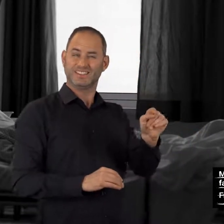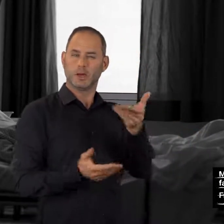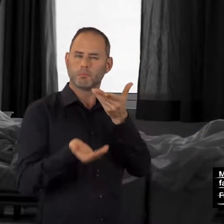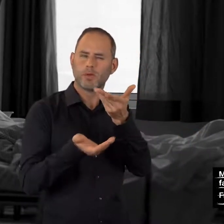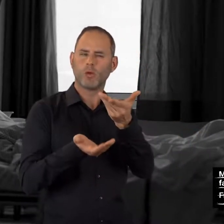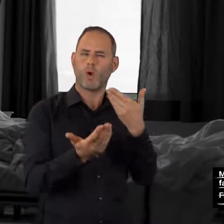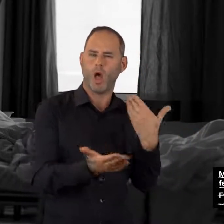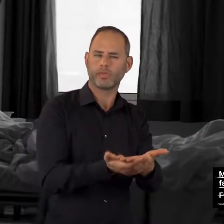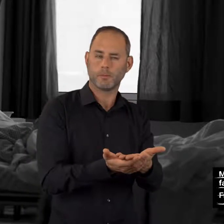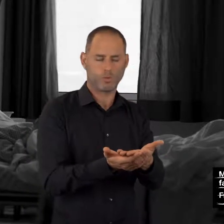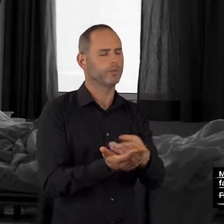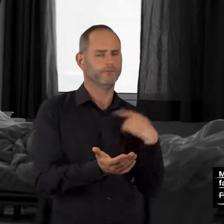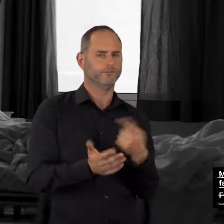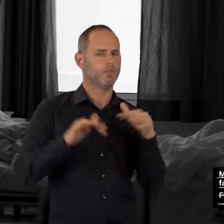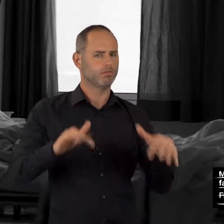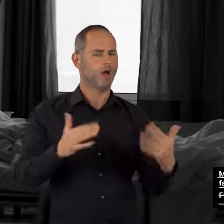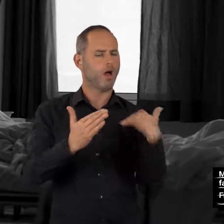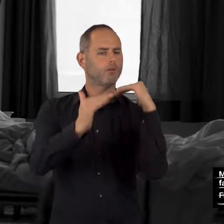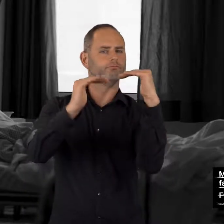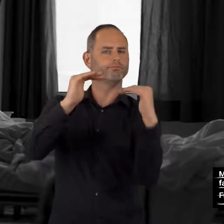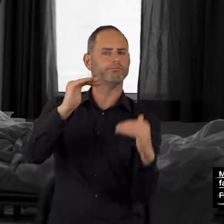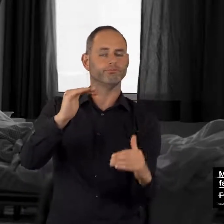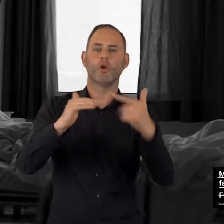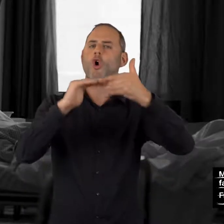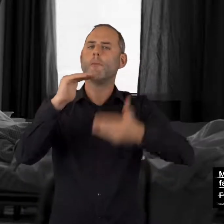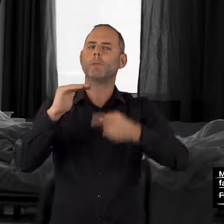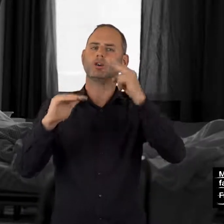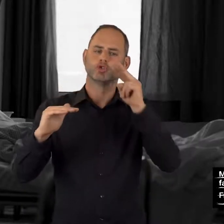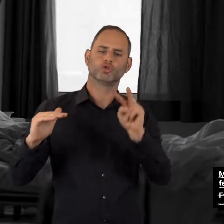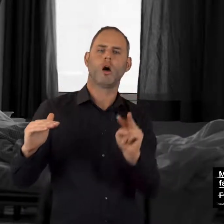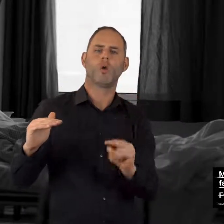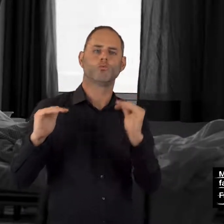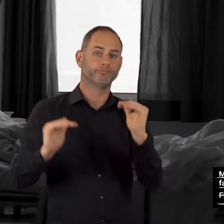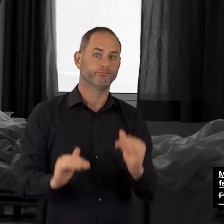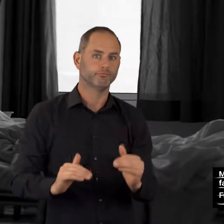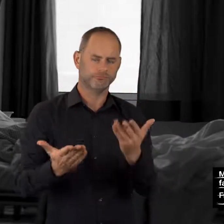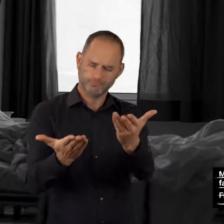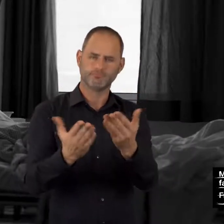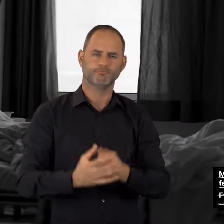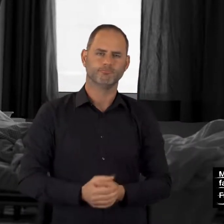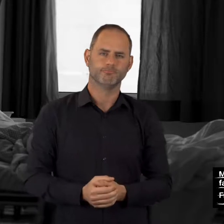Wir haben verschiedene Angebote zusammengestellt.